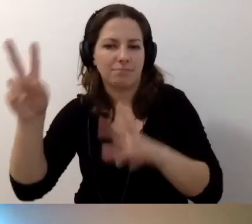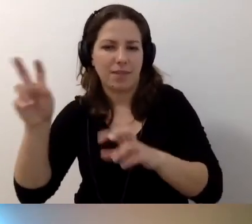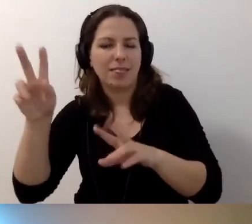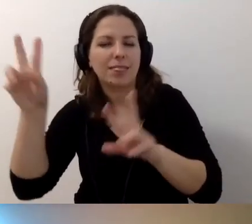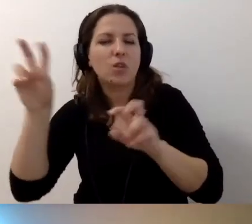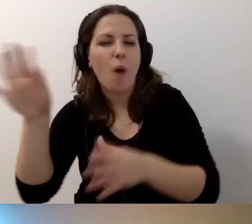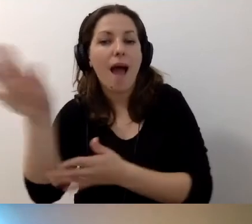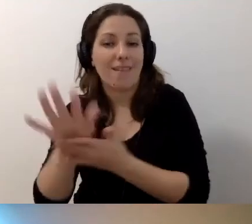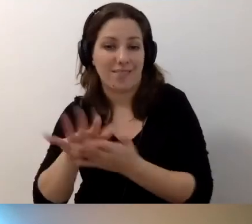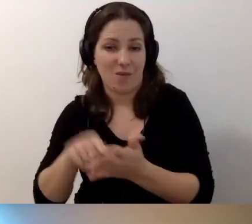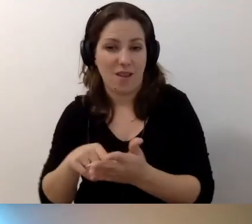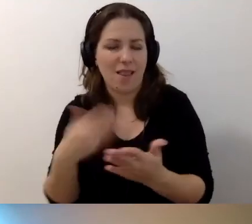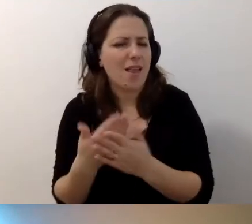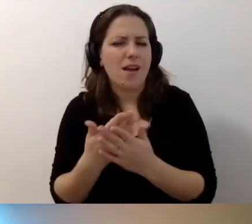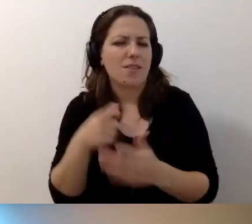Dlaczego to jest istotne?